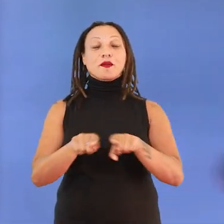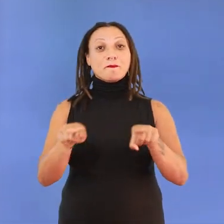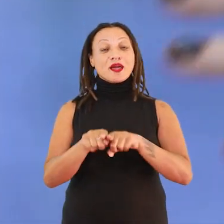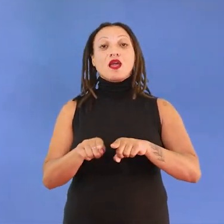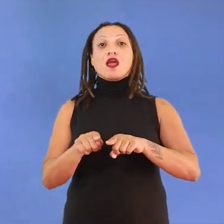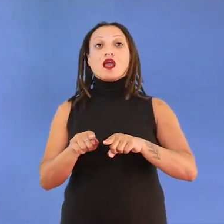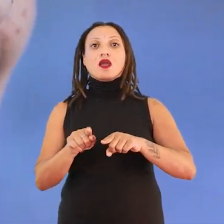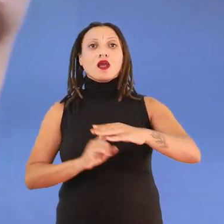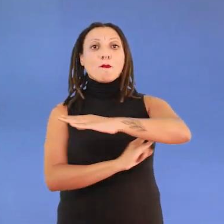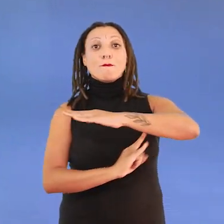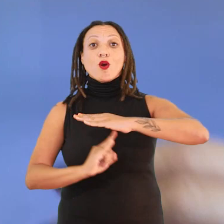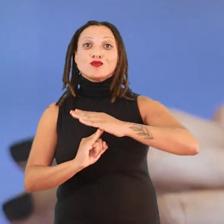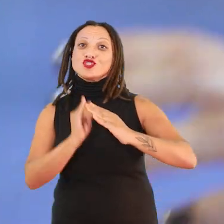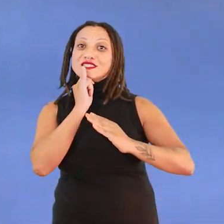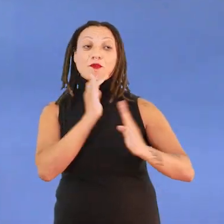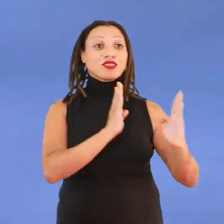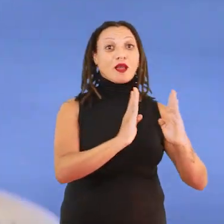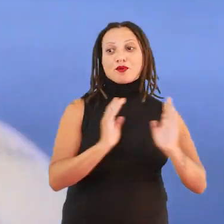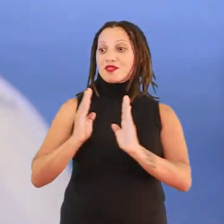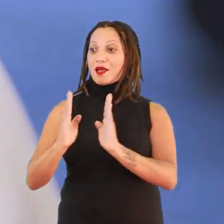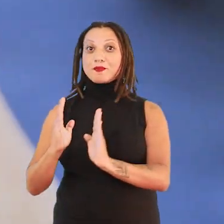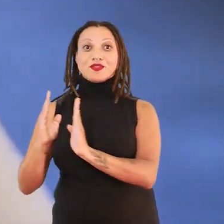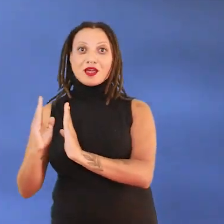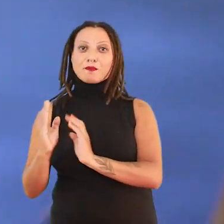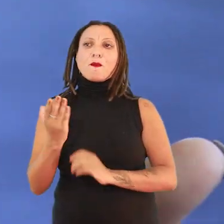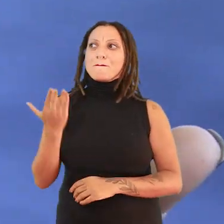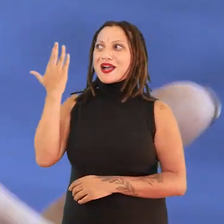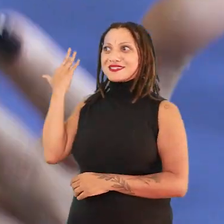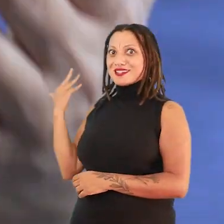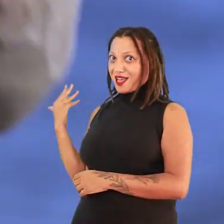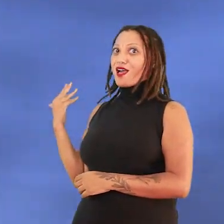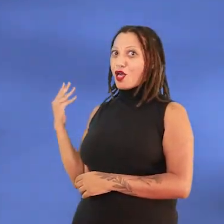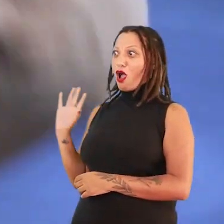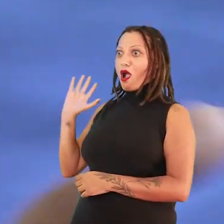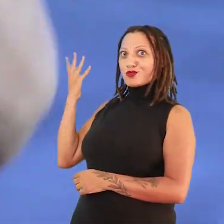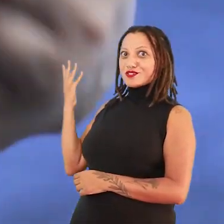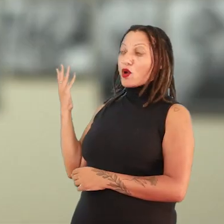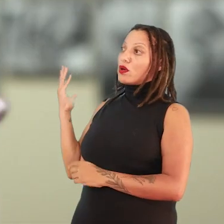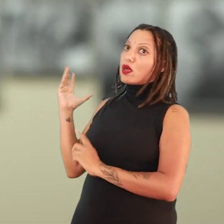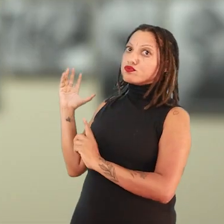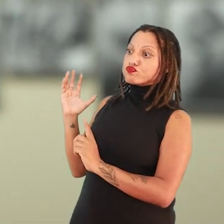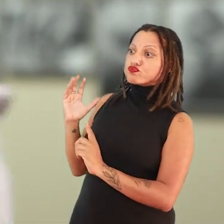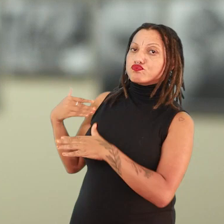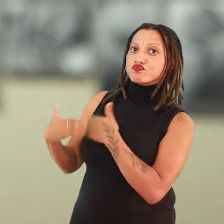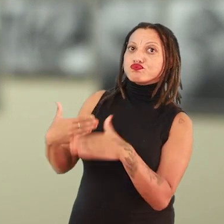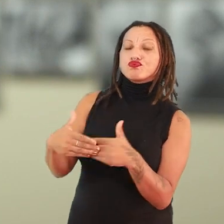pontes temporais entre esse passado não muito distante que reverbera em questões do presente